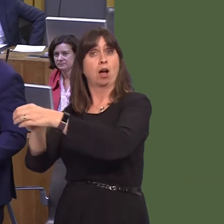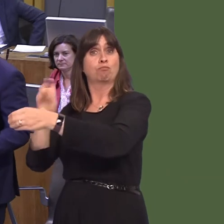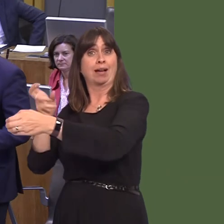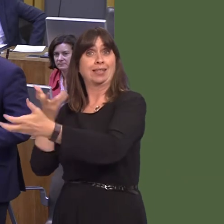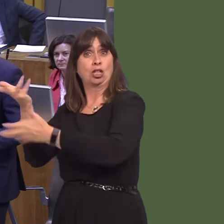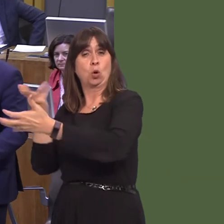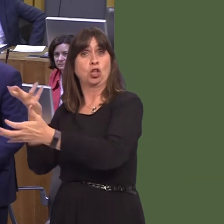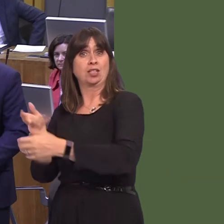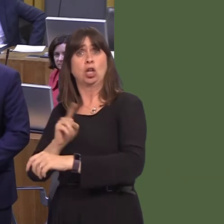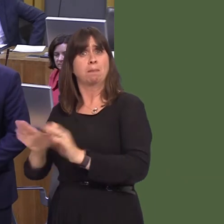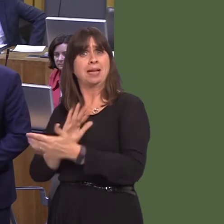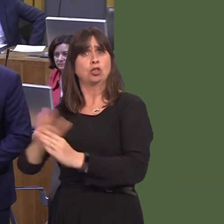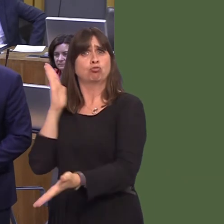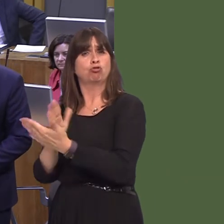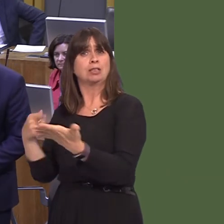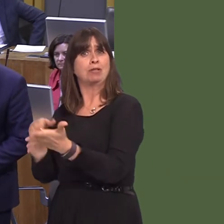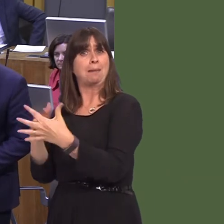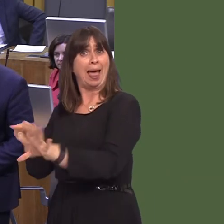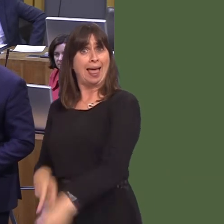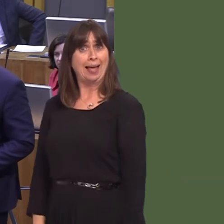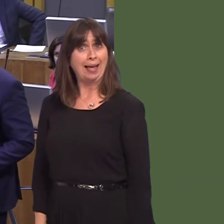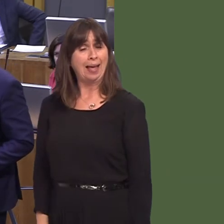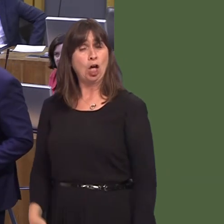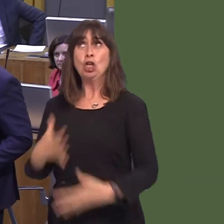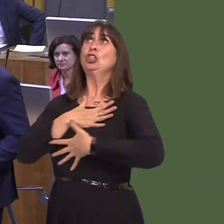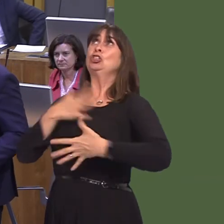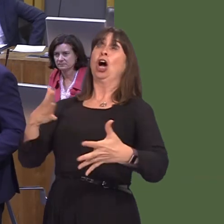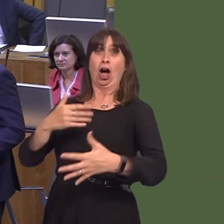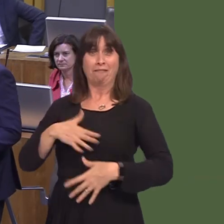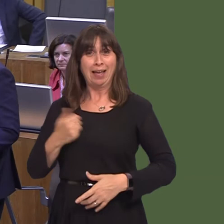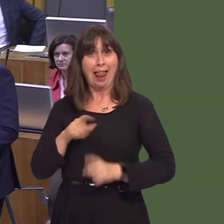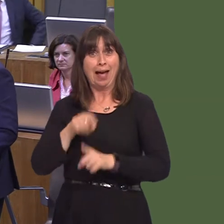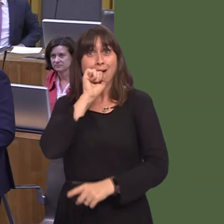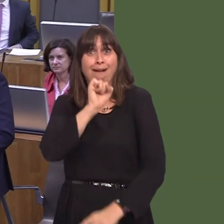If I was a comedy writer, people would think this was too far-fetched. So, we do need something